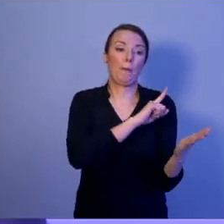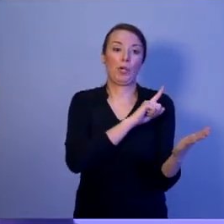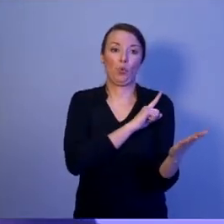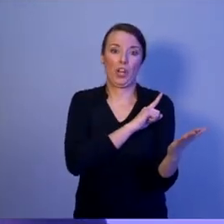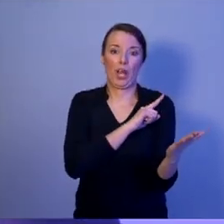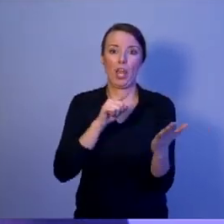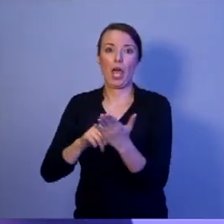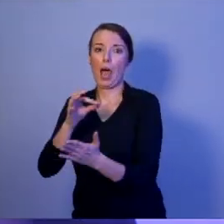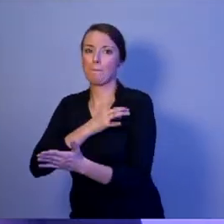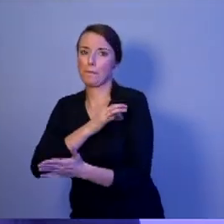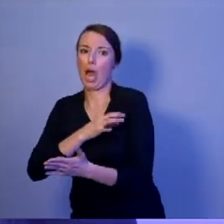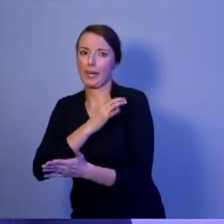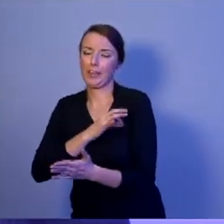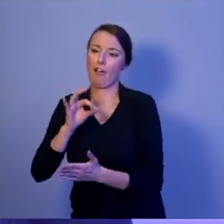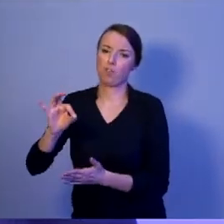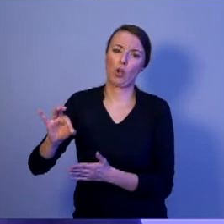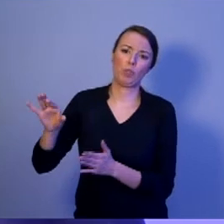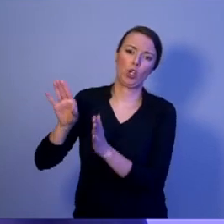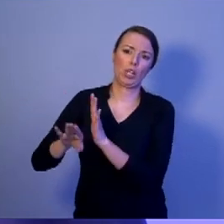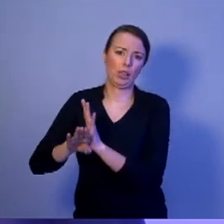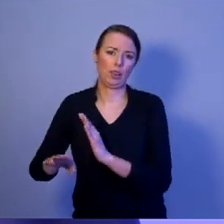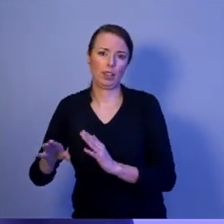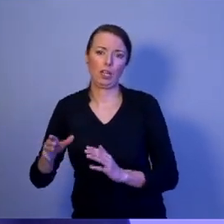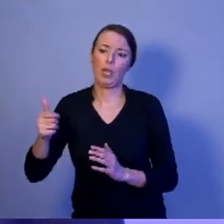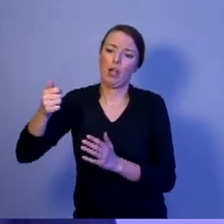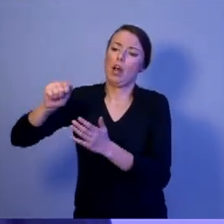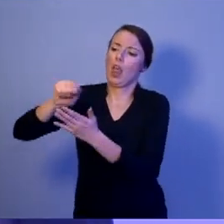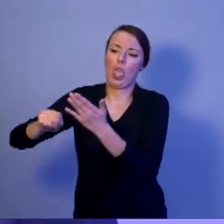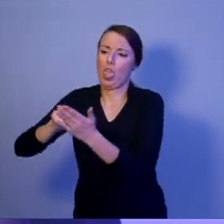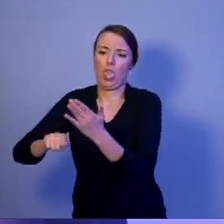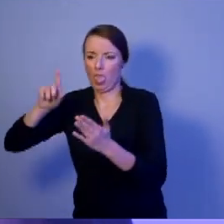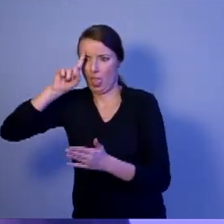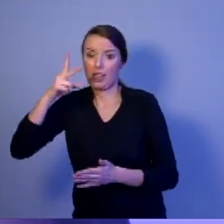Wybierzecie osobę, która będzie odpowiadała za kierowanie